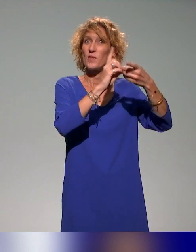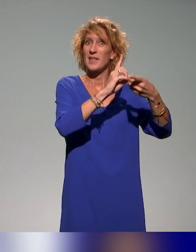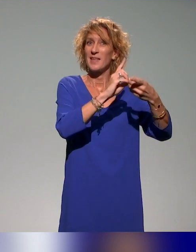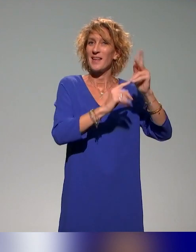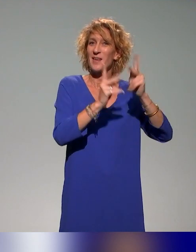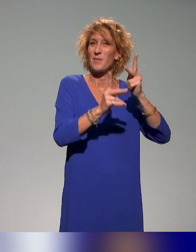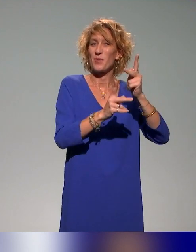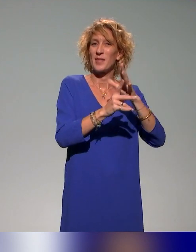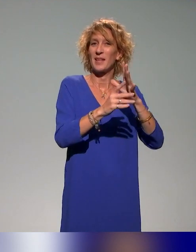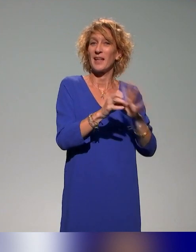d'interface, voire des enseignants.